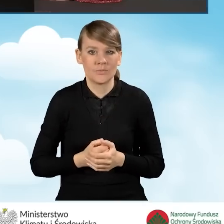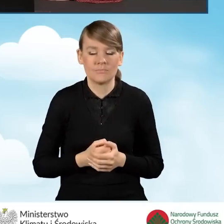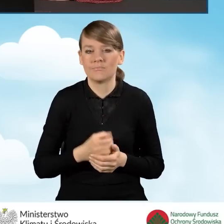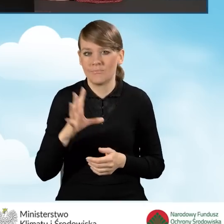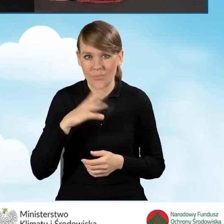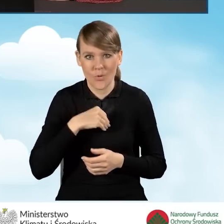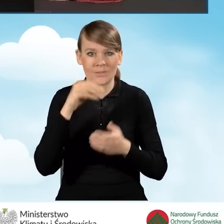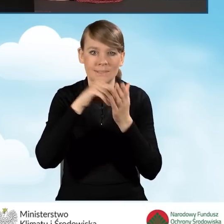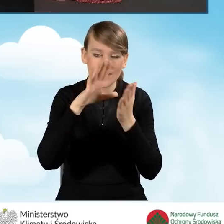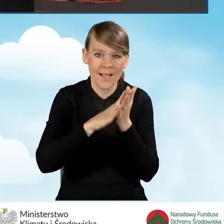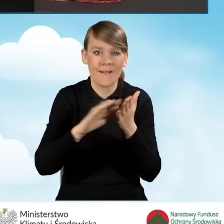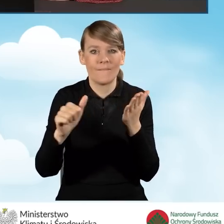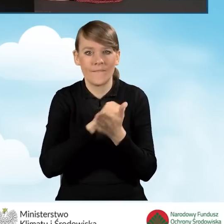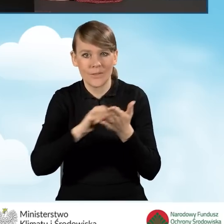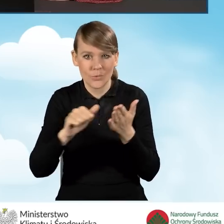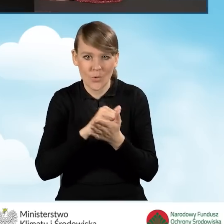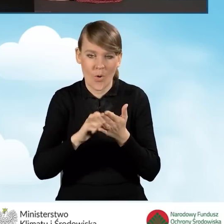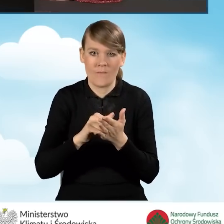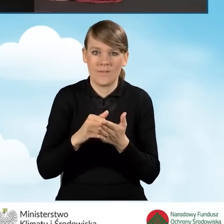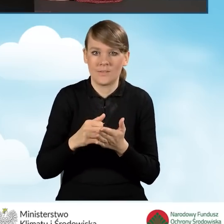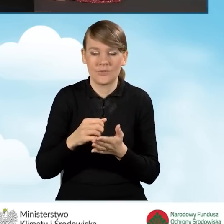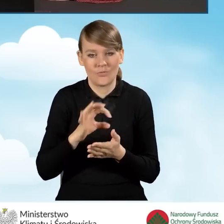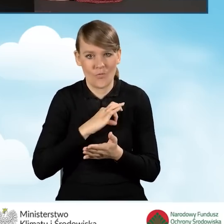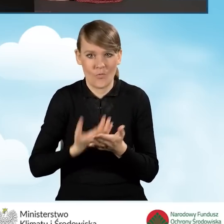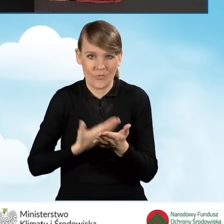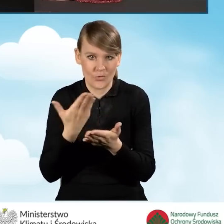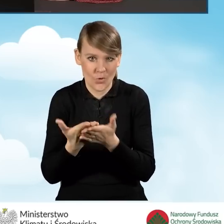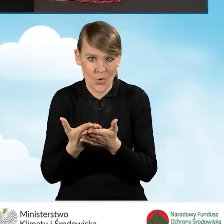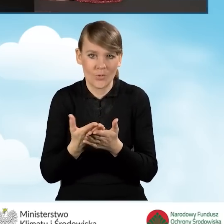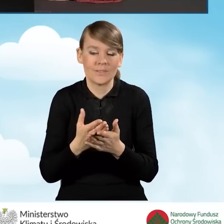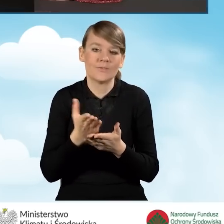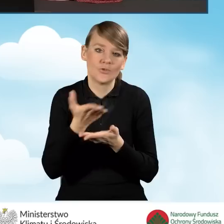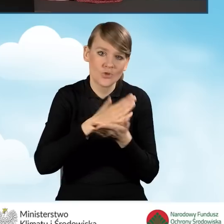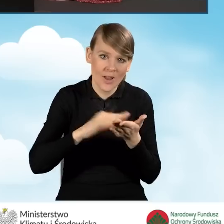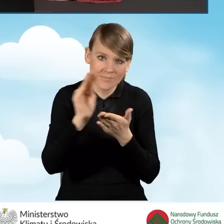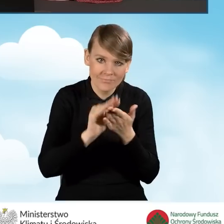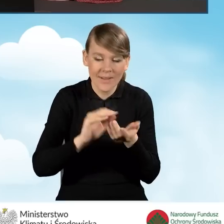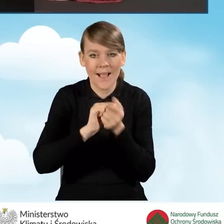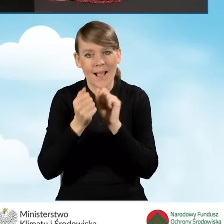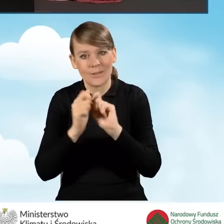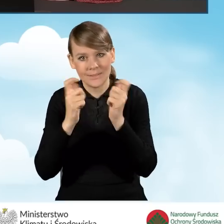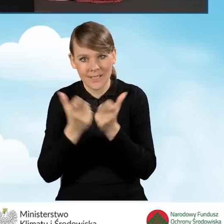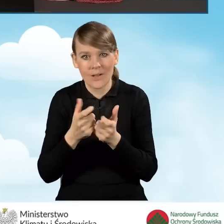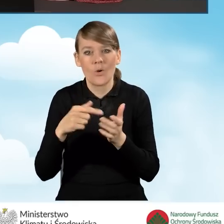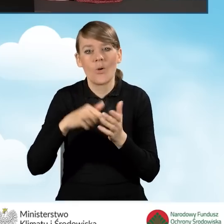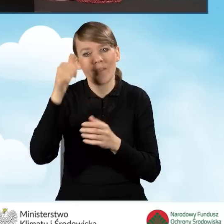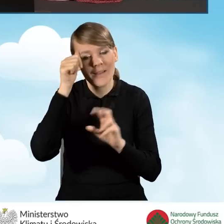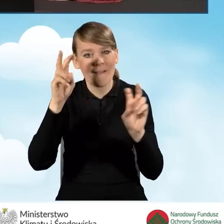Możemy zapisać i wydrukować nasz wniosek uzupełniony w części bądź w całości. Jest to tak zwany wydruk roboczy.